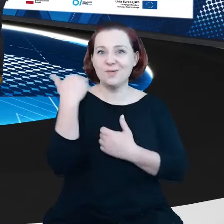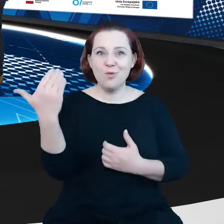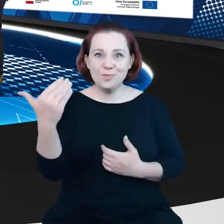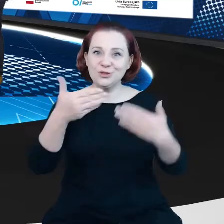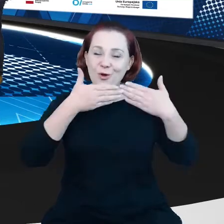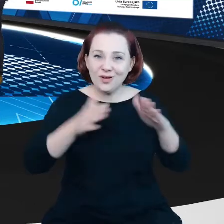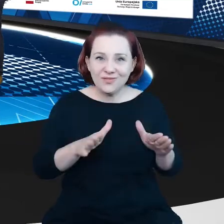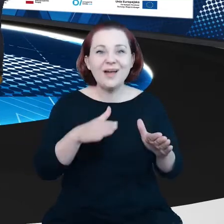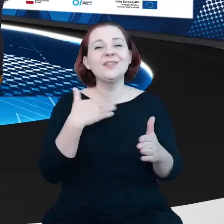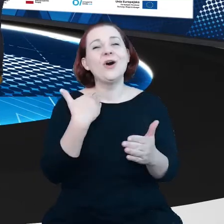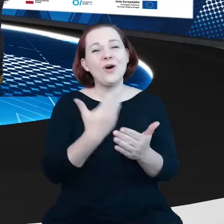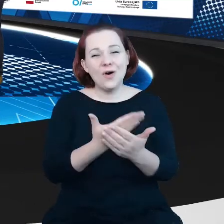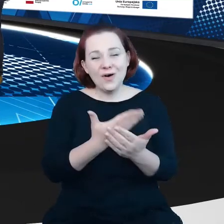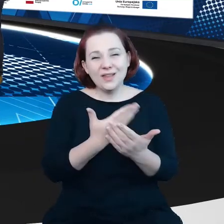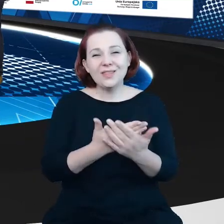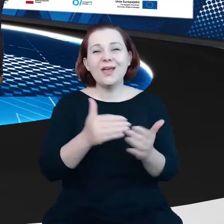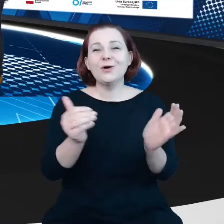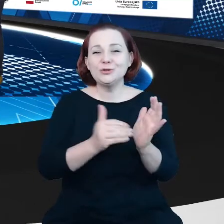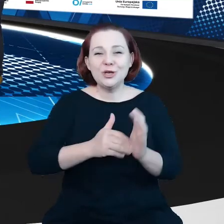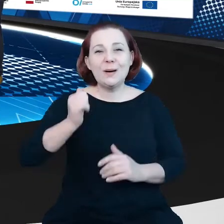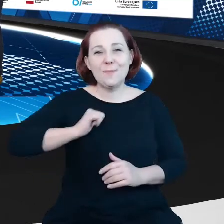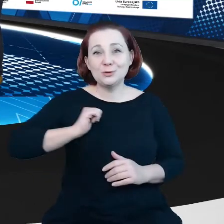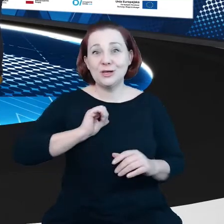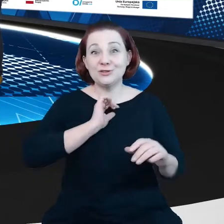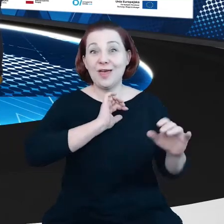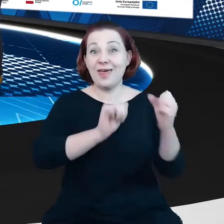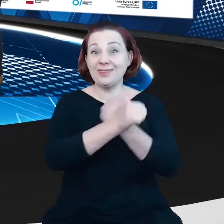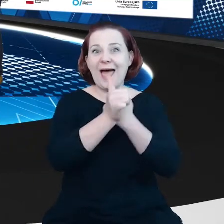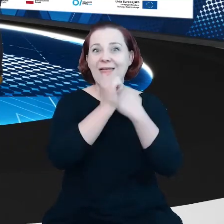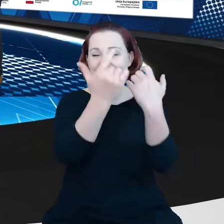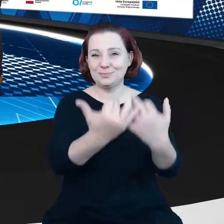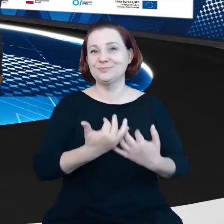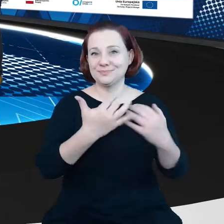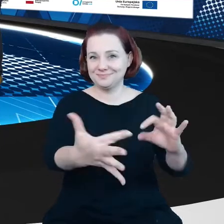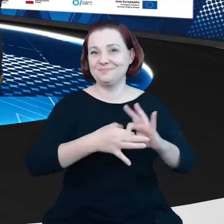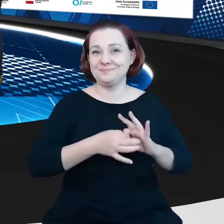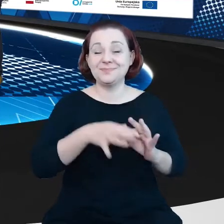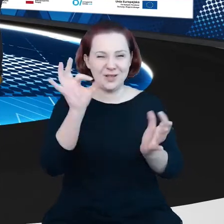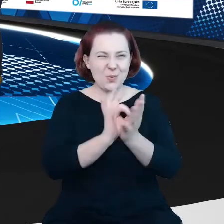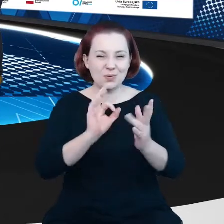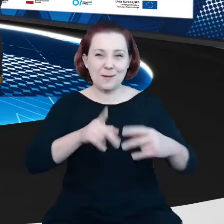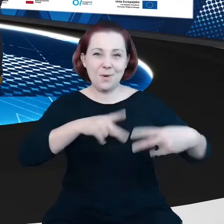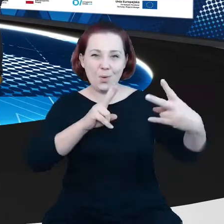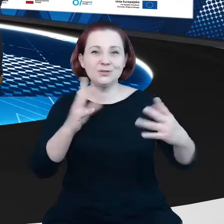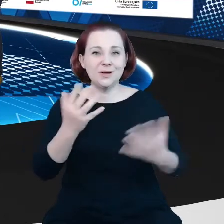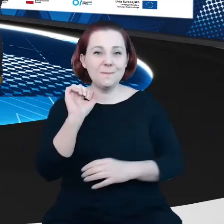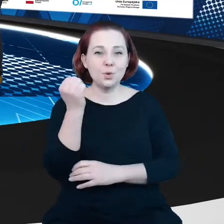poczekać, aż te dane do nas spłyną. Ale mamy nadzieję, że za chwilę uda nam się połączyć z Brukselą. Dzień dobry Christian, czy nas słyszysz?